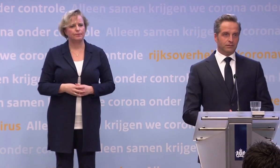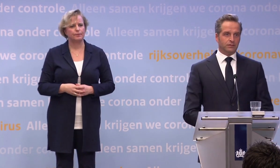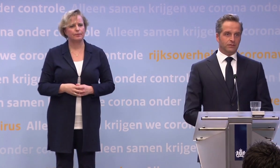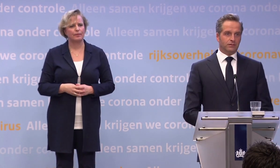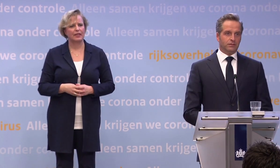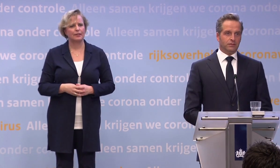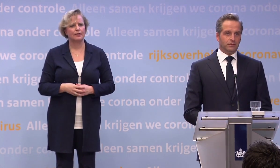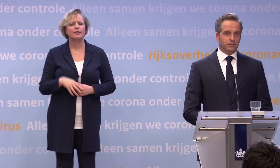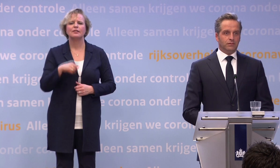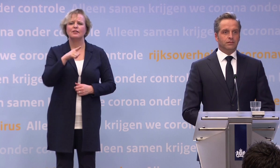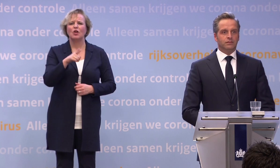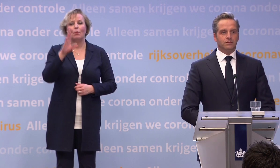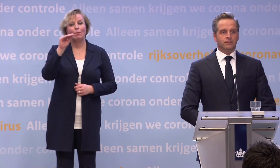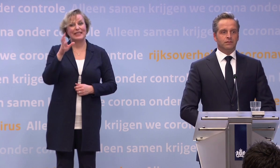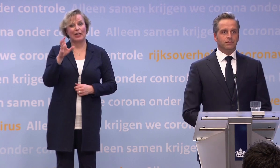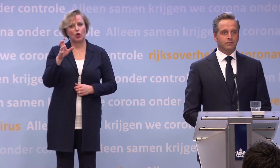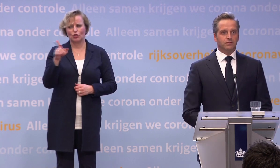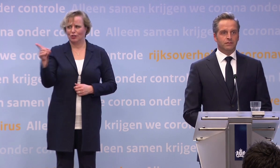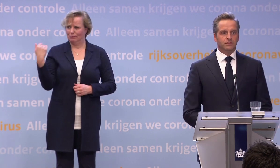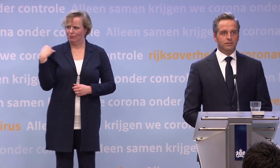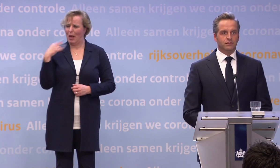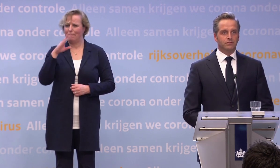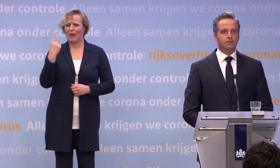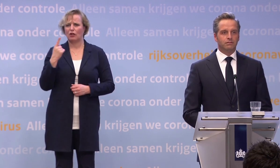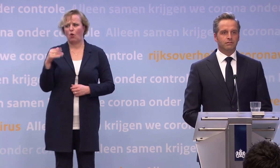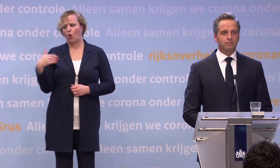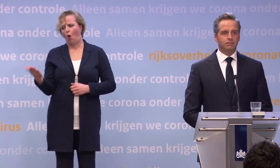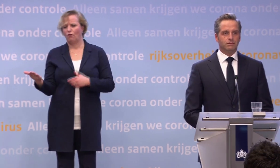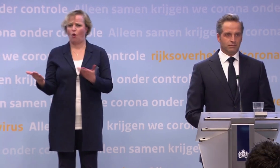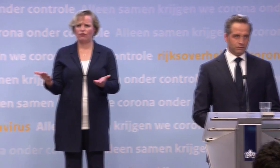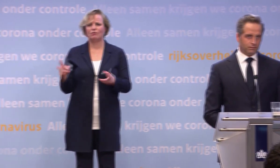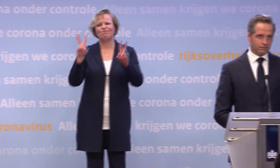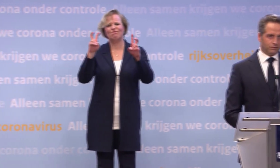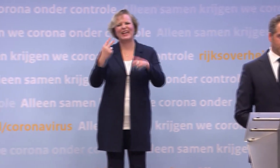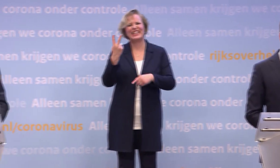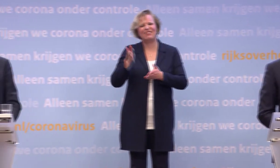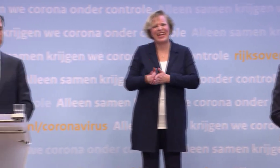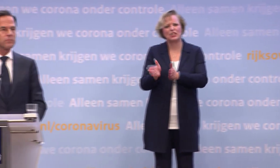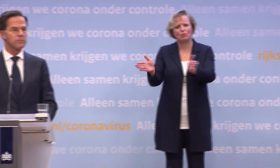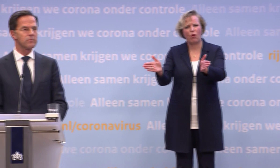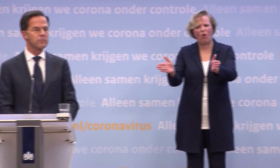Meneer Rutte, u heeft het een aantal keer over een tweesprong gehad. Eerder heeft u het bijvoorbeeld over een T-splitsing gehad.